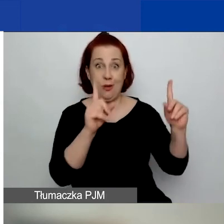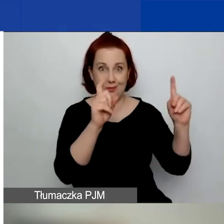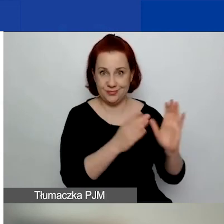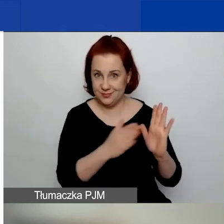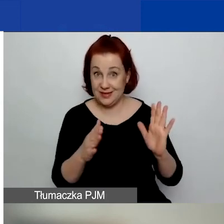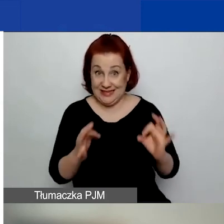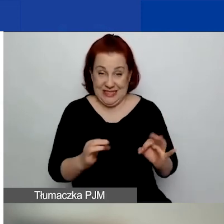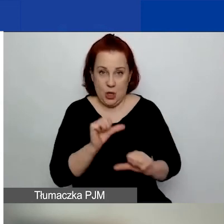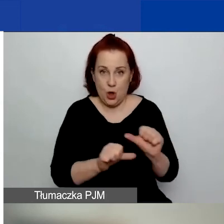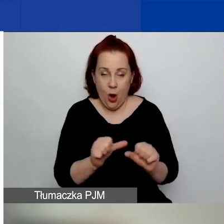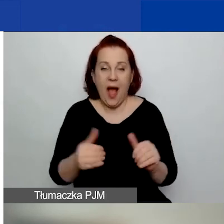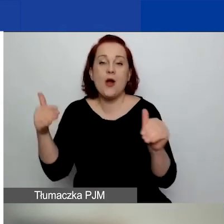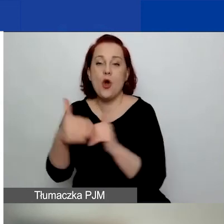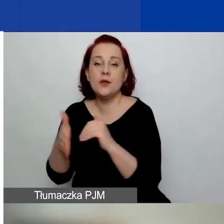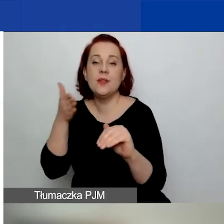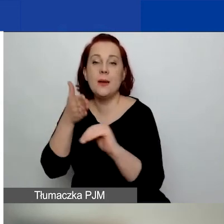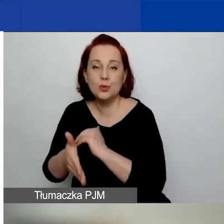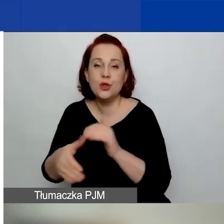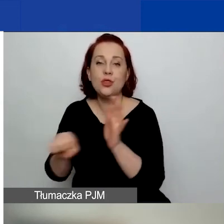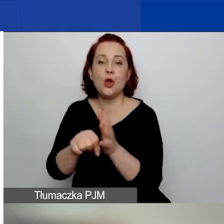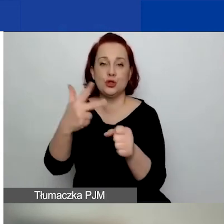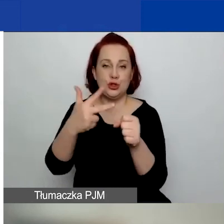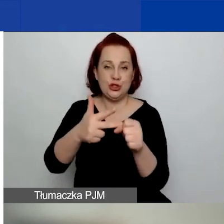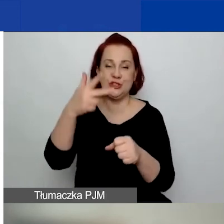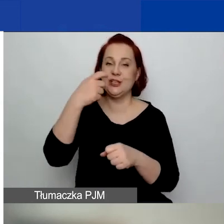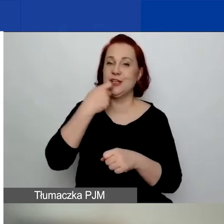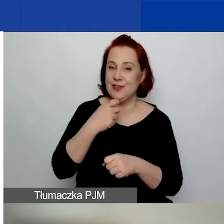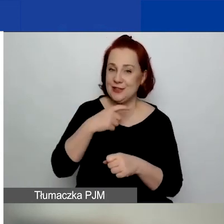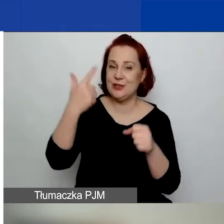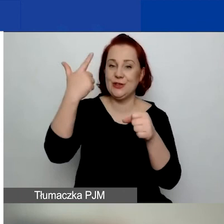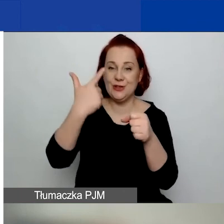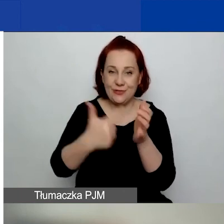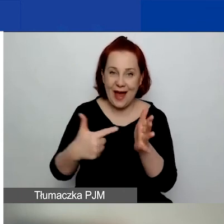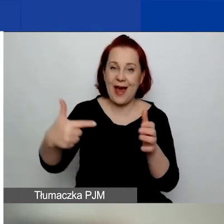a zakończyć najpóźniej do 30 kwietnia 2024 roku.